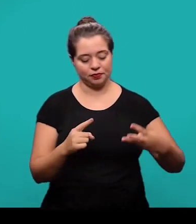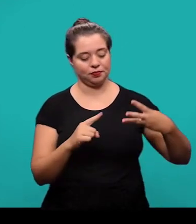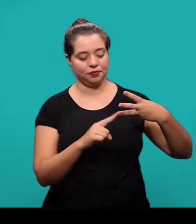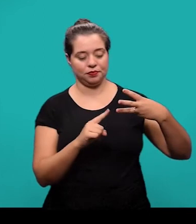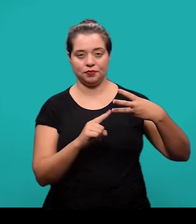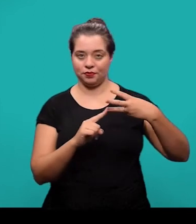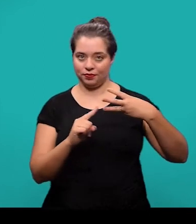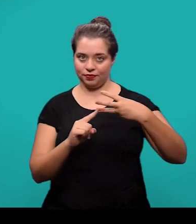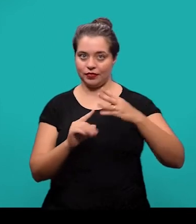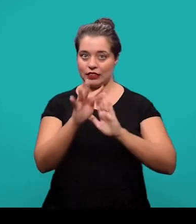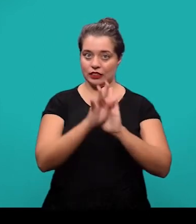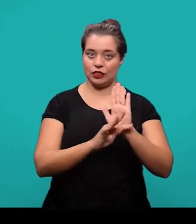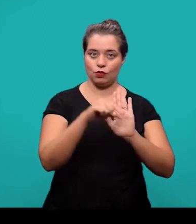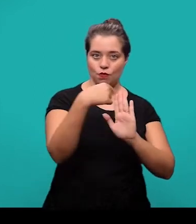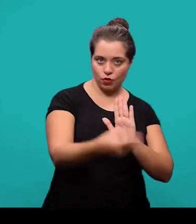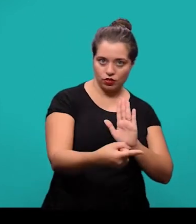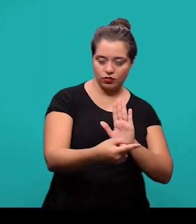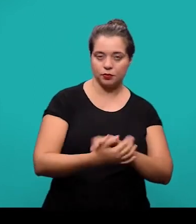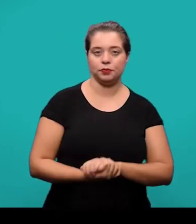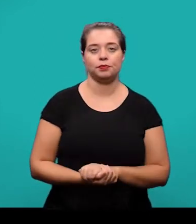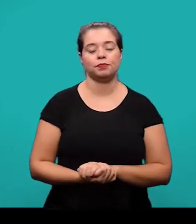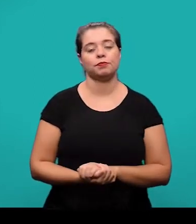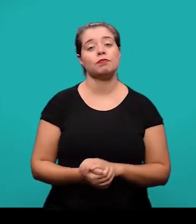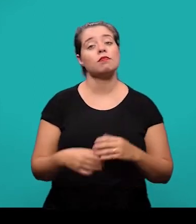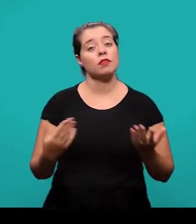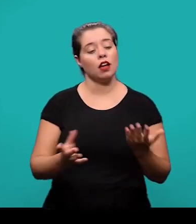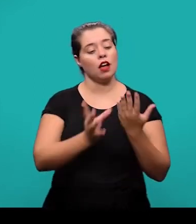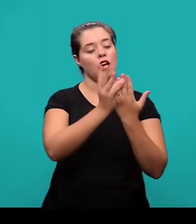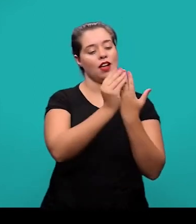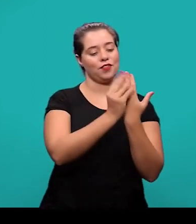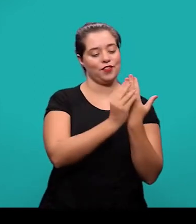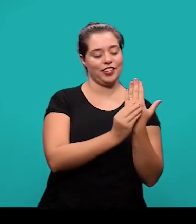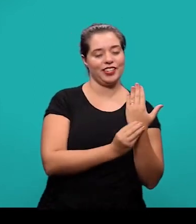O primeiro elemento pós-textual são as referências e é um elemento obrigatório.